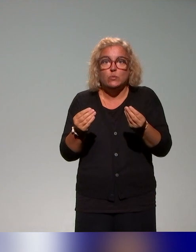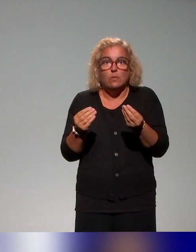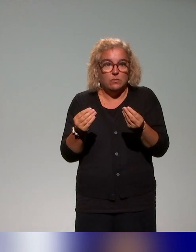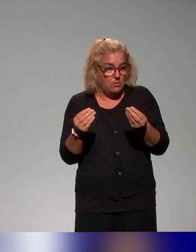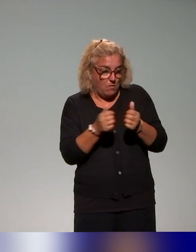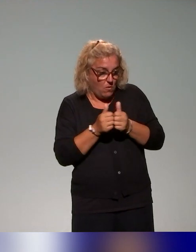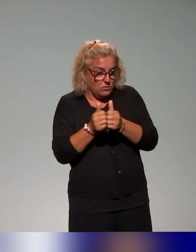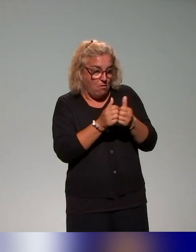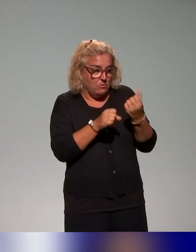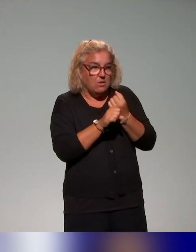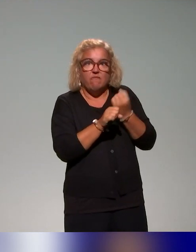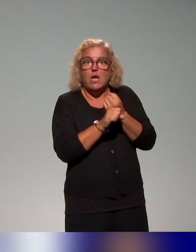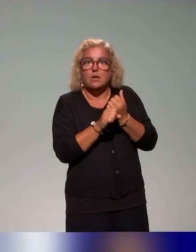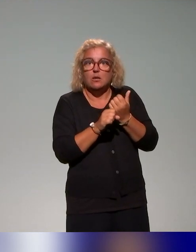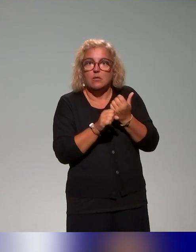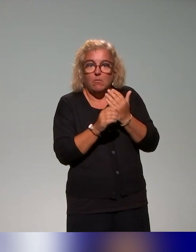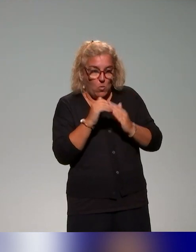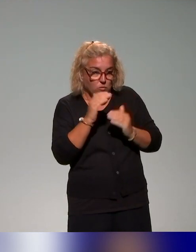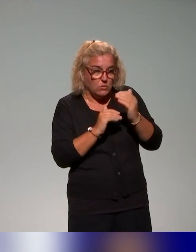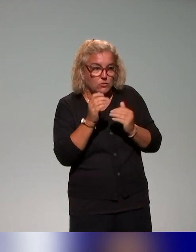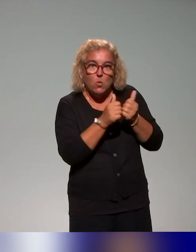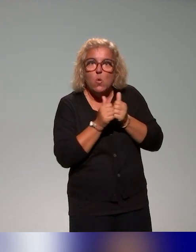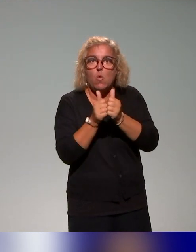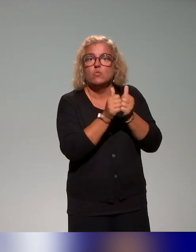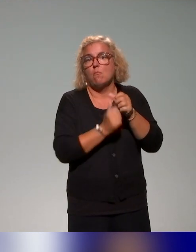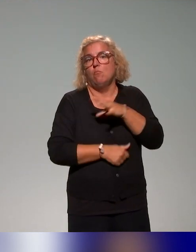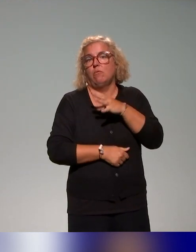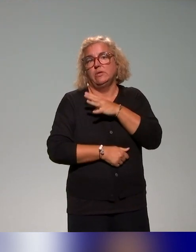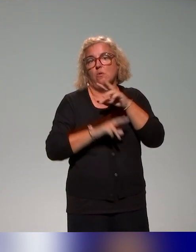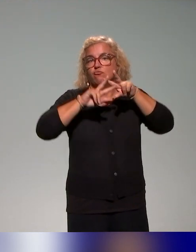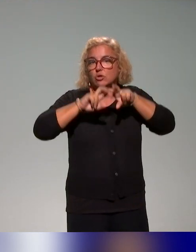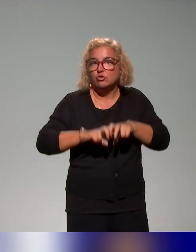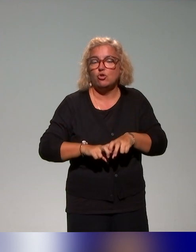là dans notre démarche ? Il s'agit des enseignants-chercheurs, des (missions) handicap,